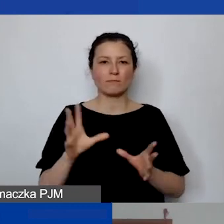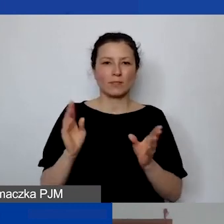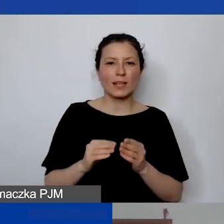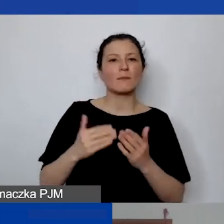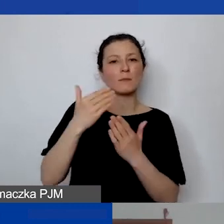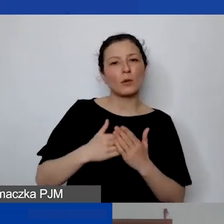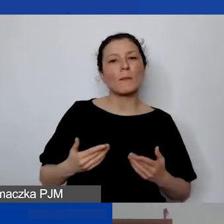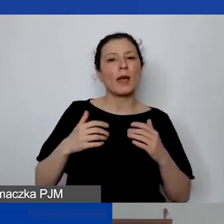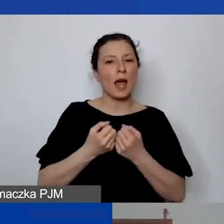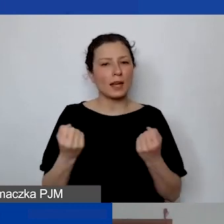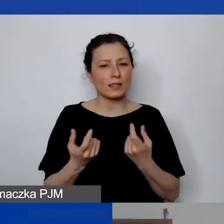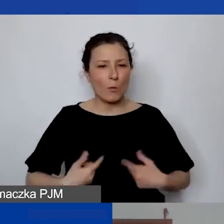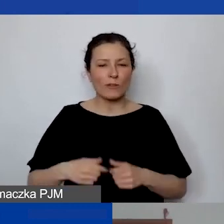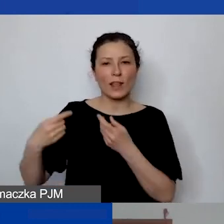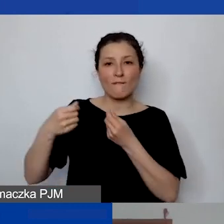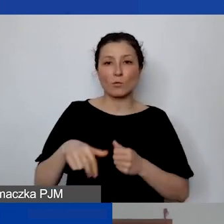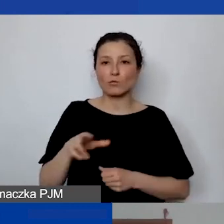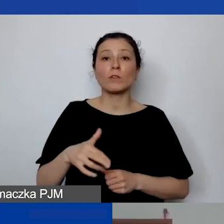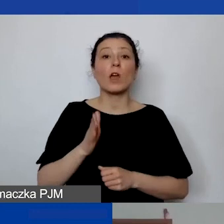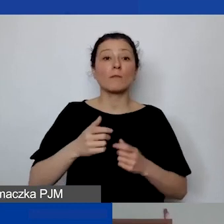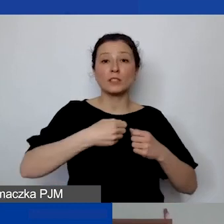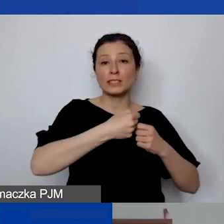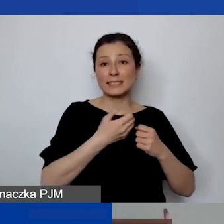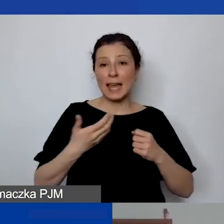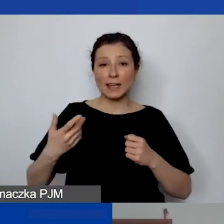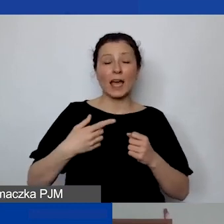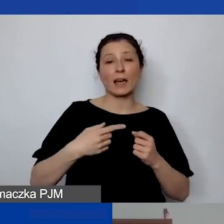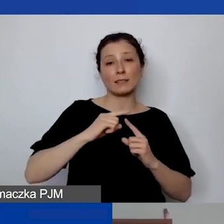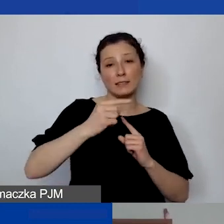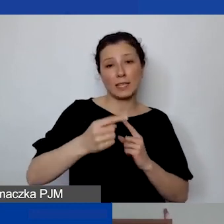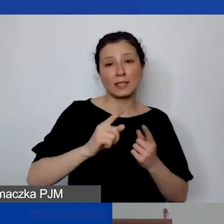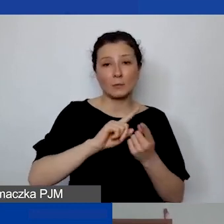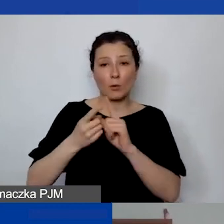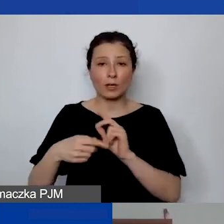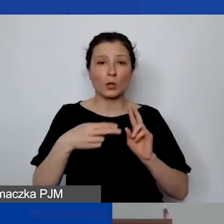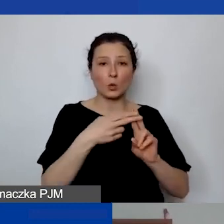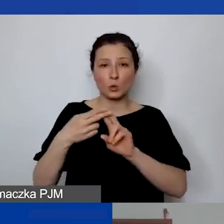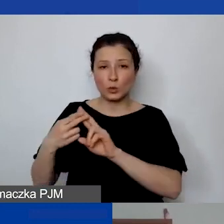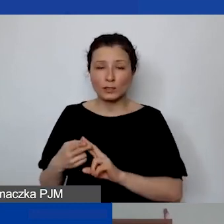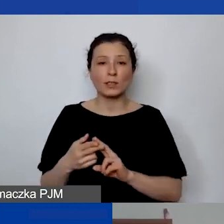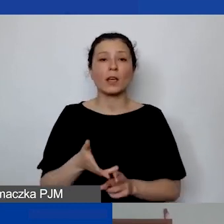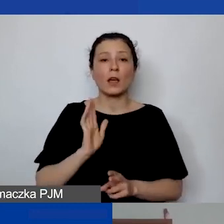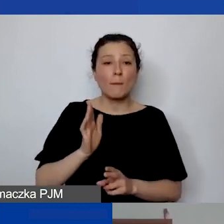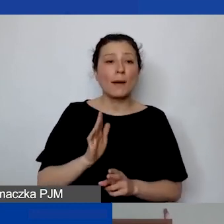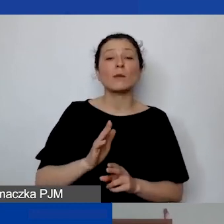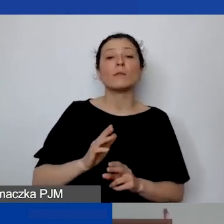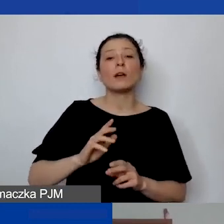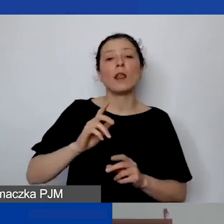Będzie to seria sesji konsultacyjnych, które będą się odbywać w kolejny piątek i sobotę,